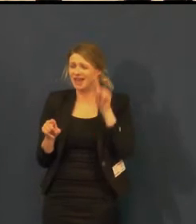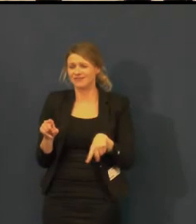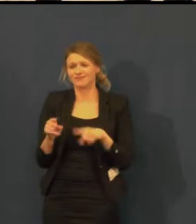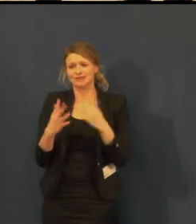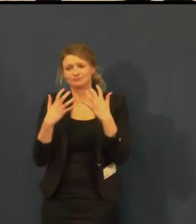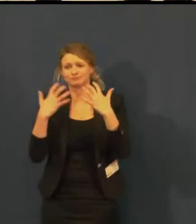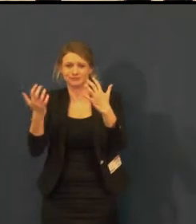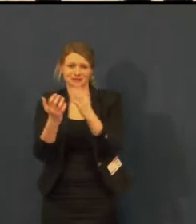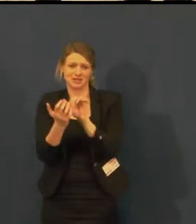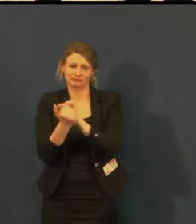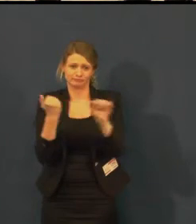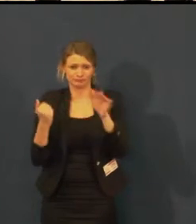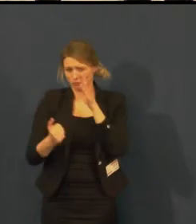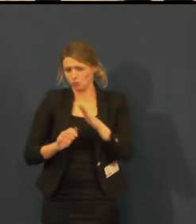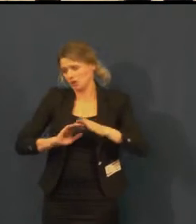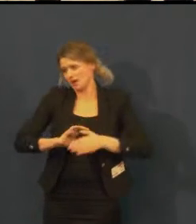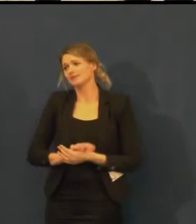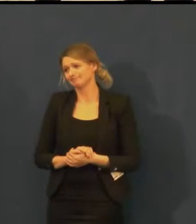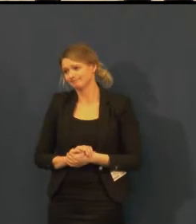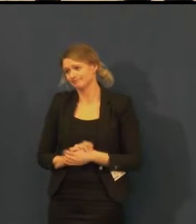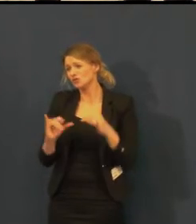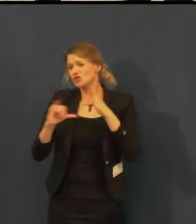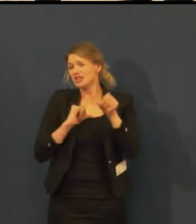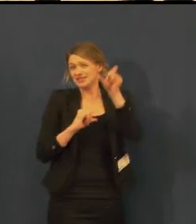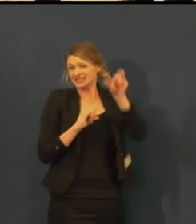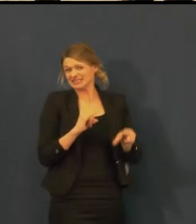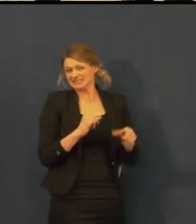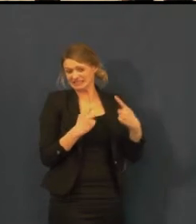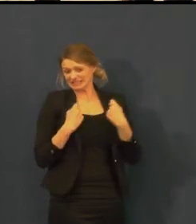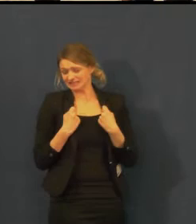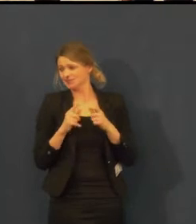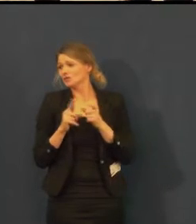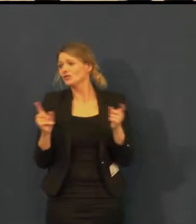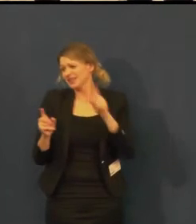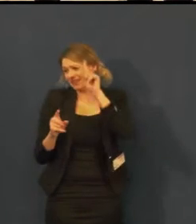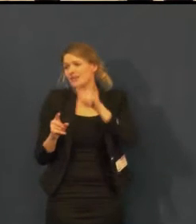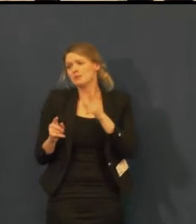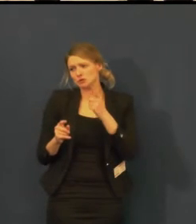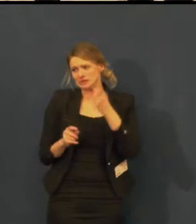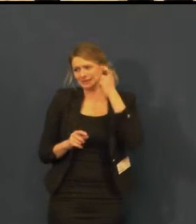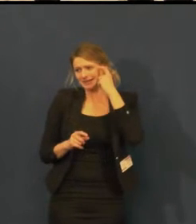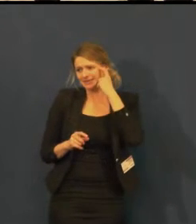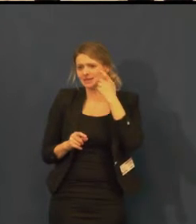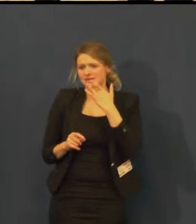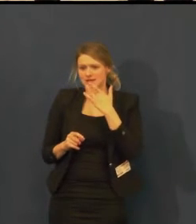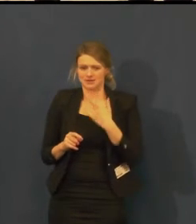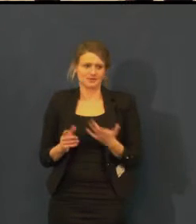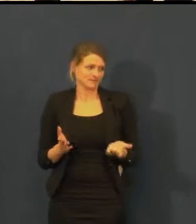to by nám asi neprošlo u pana ředitele. Já bych do toho vstoupila...